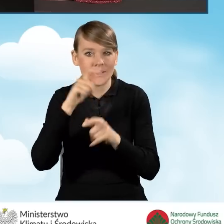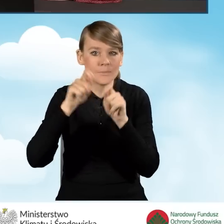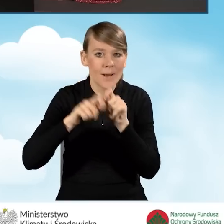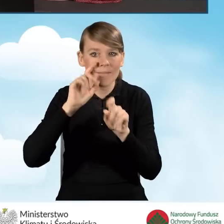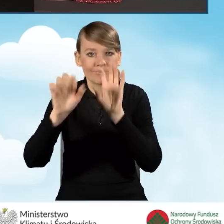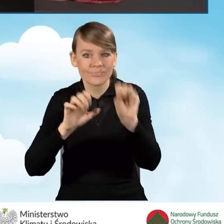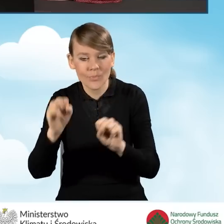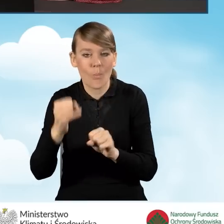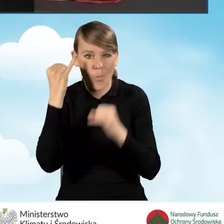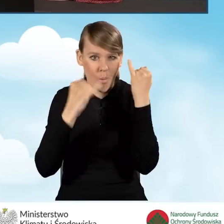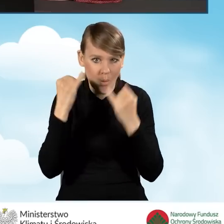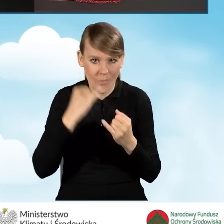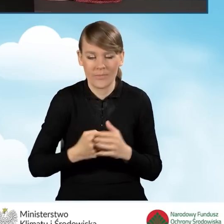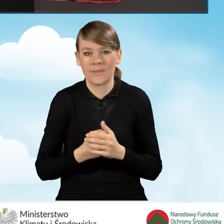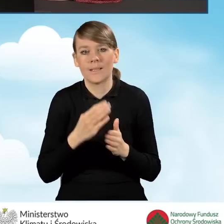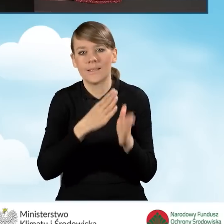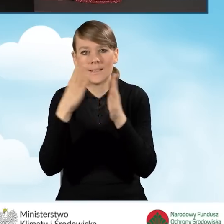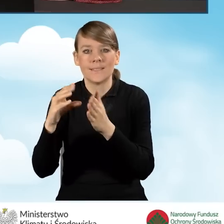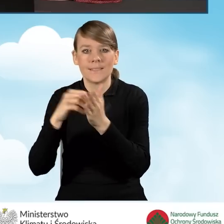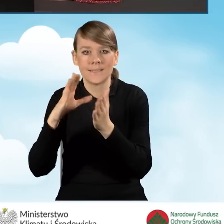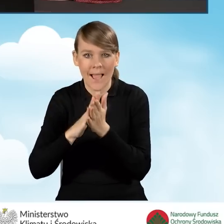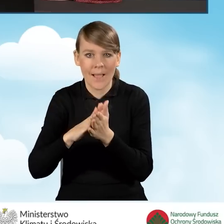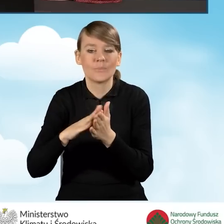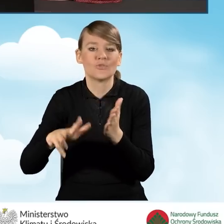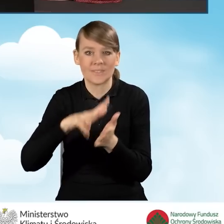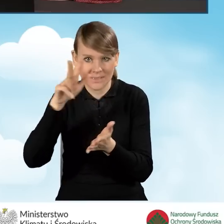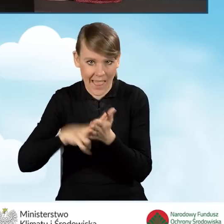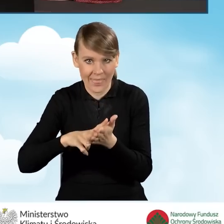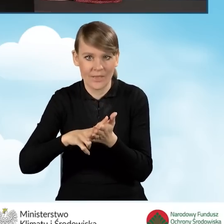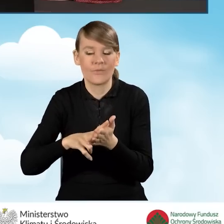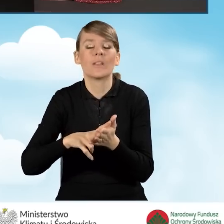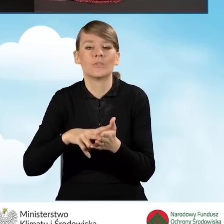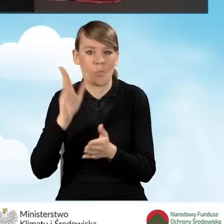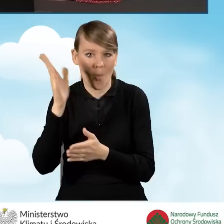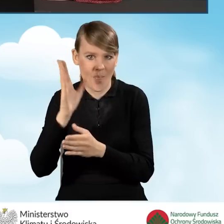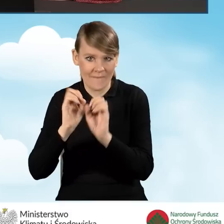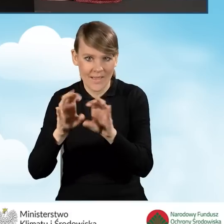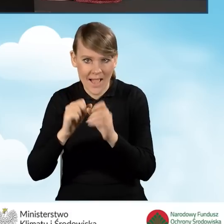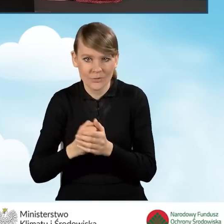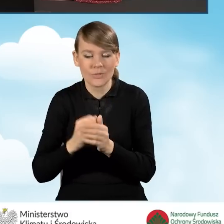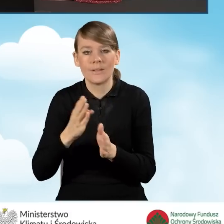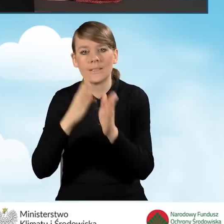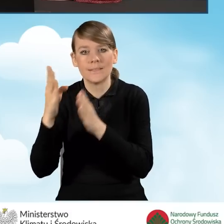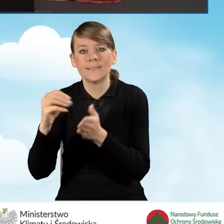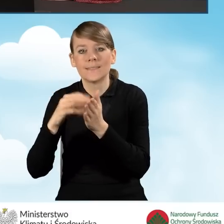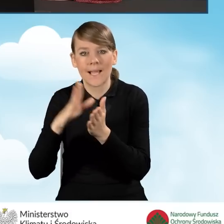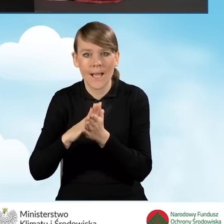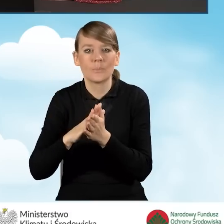błędy wprowadzone do formularza. Mamy ikonkę zapisz i zatwierdź, o której będę mówiła w dalszej części i ewentualnie zapisz i zamknij.